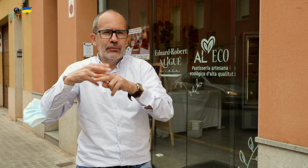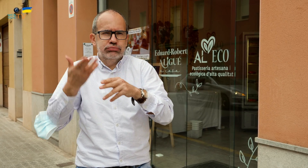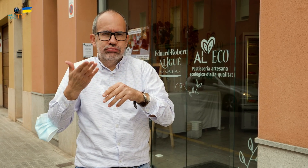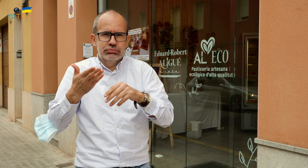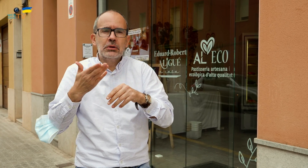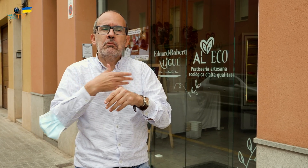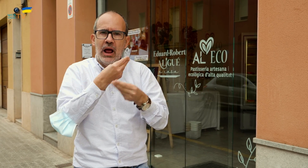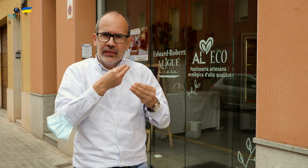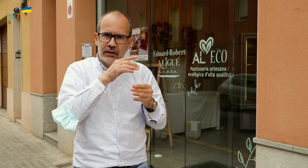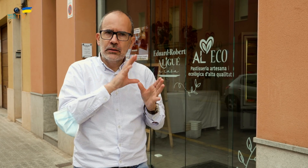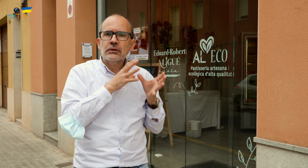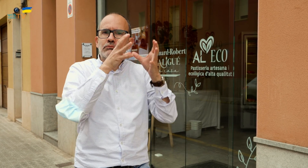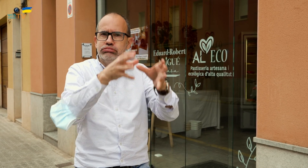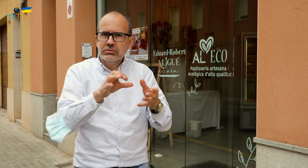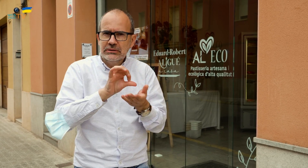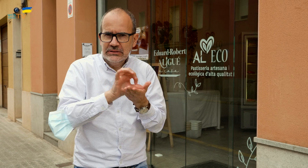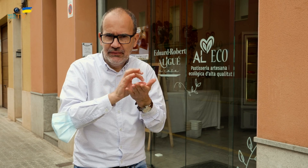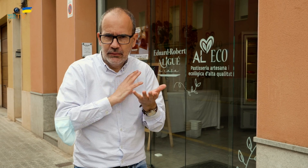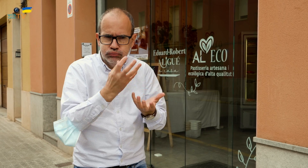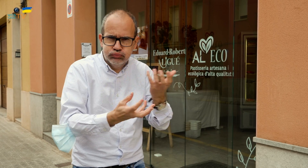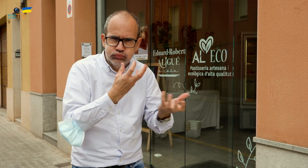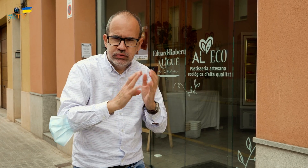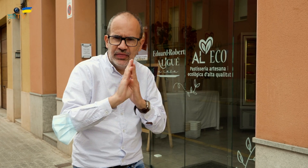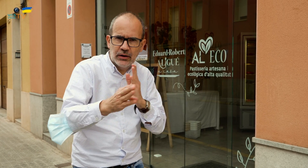Os pueden ofrecer un servicio de cocina y serviros directamente.